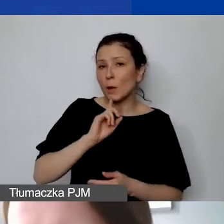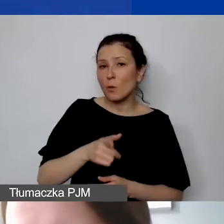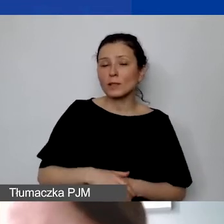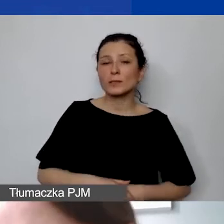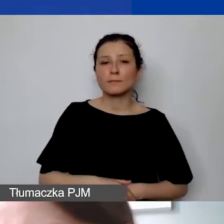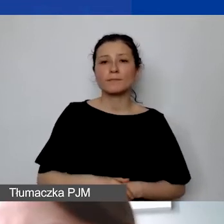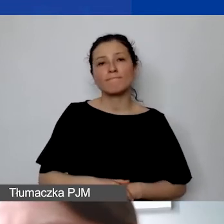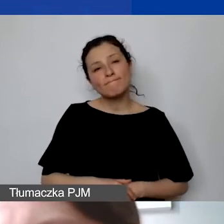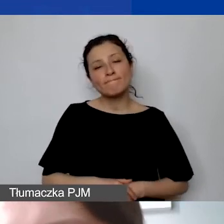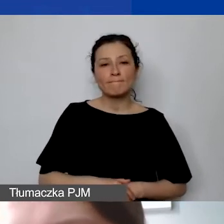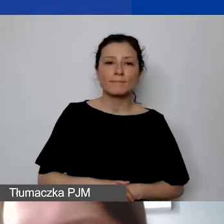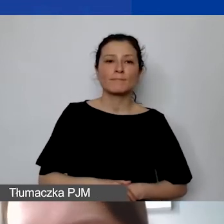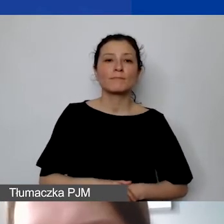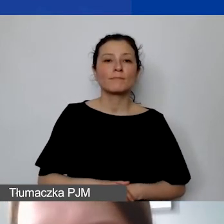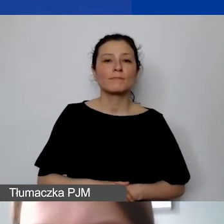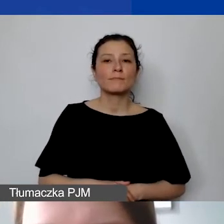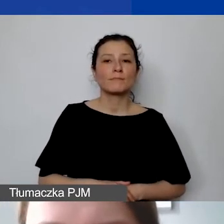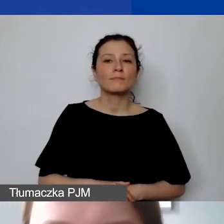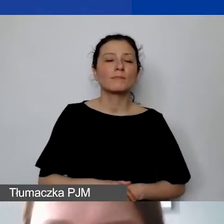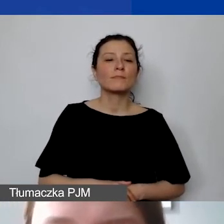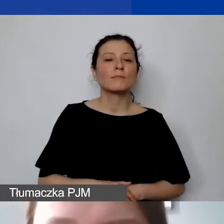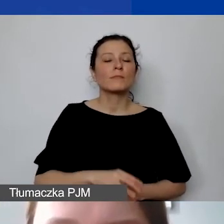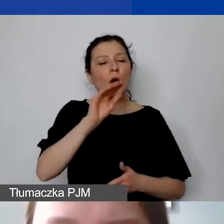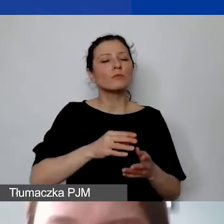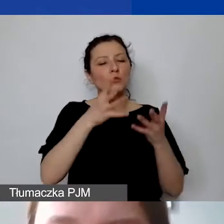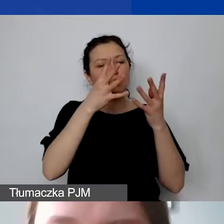To znaczy opisujemy szczegółowo tę wymienioną w podręczniku metodę